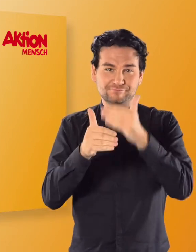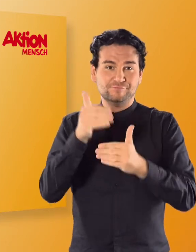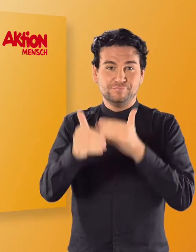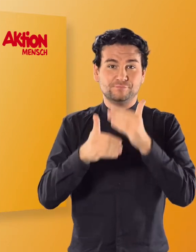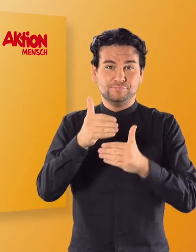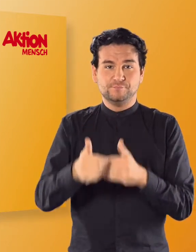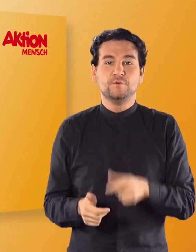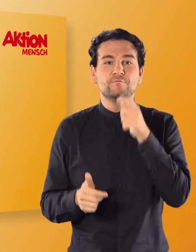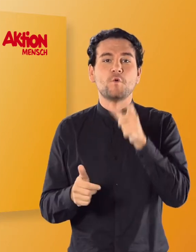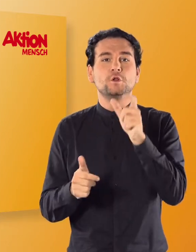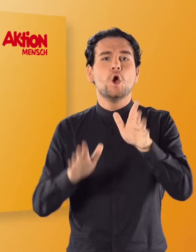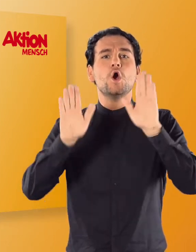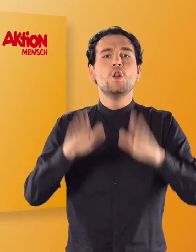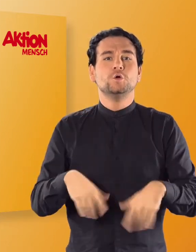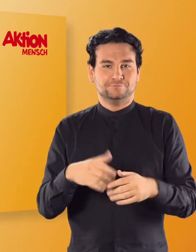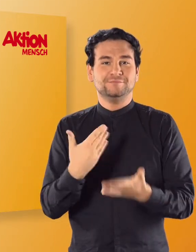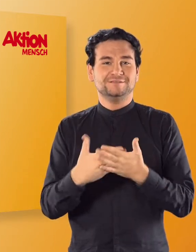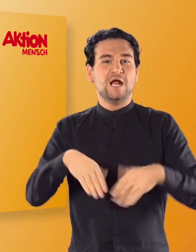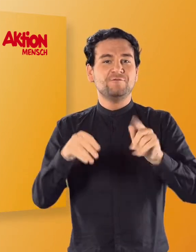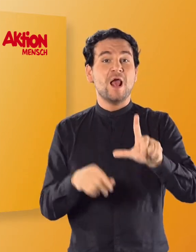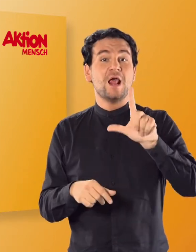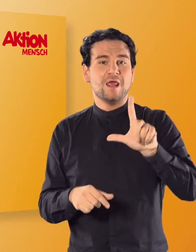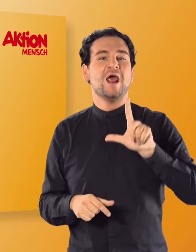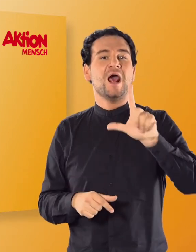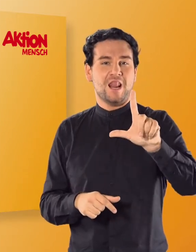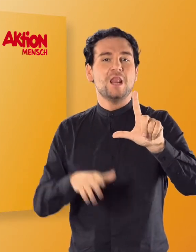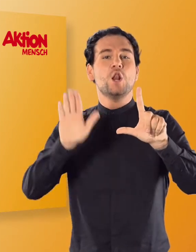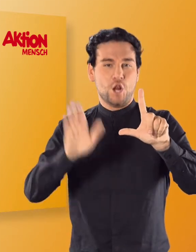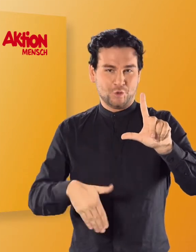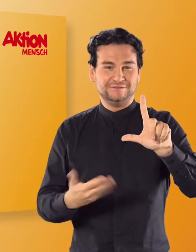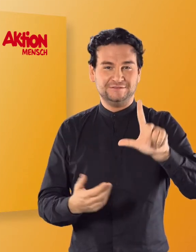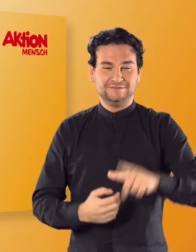(Irmgard) Los beginnt mit dem „L", Los.